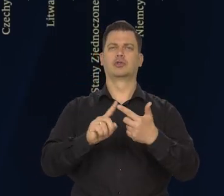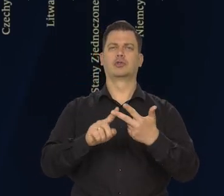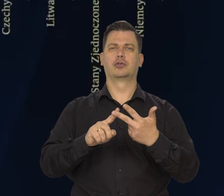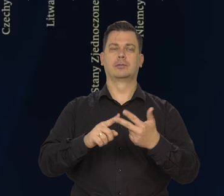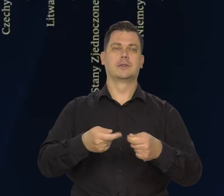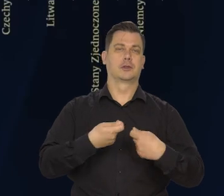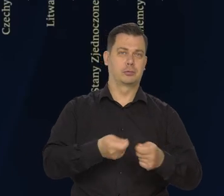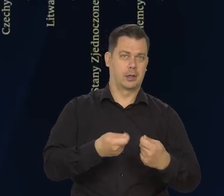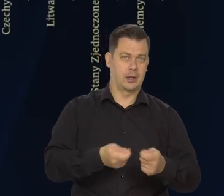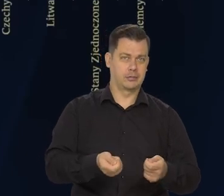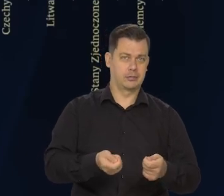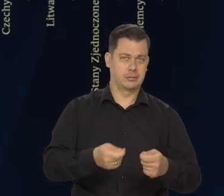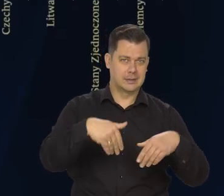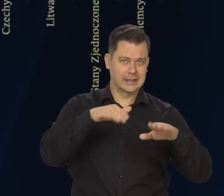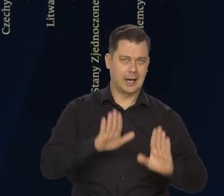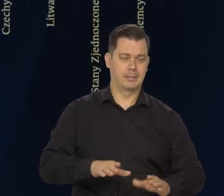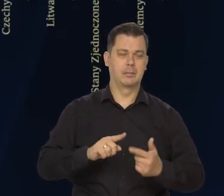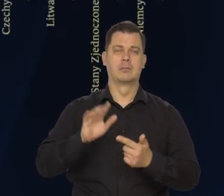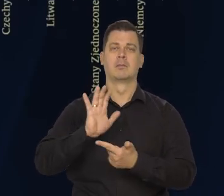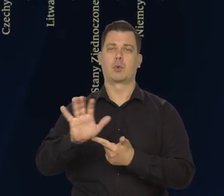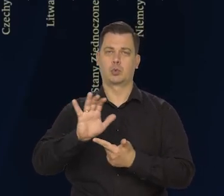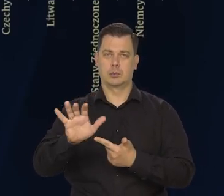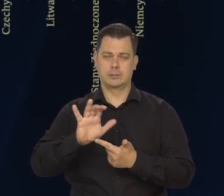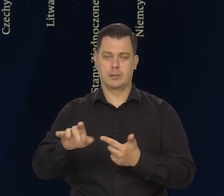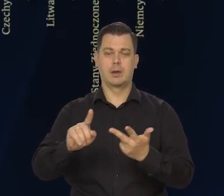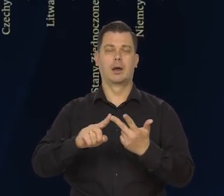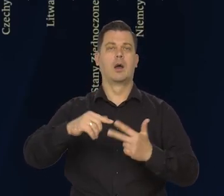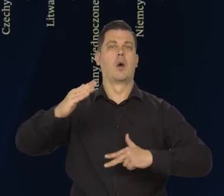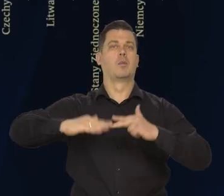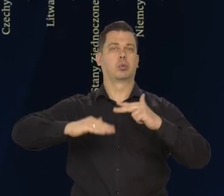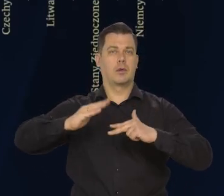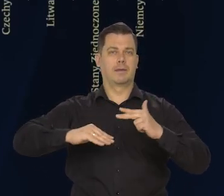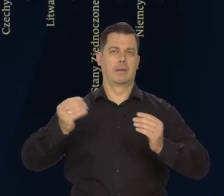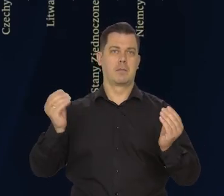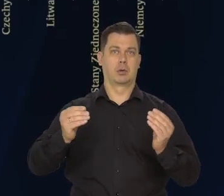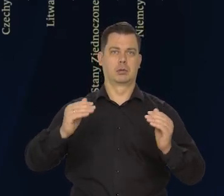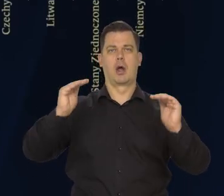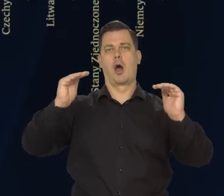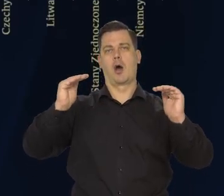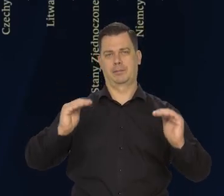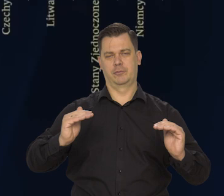To jest w sprzedaży detalicznej, produkcji przemysłowej i budowlano-montażowej — obniżyły się.